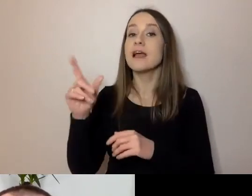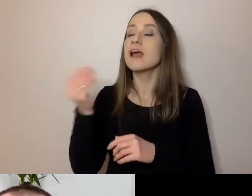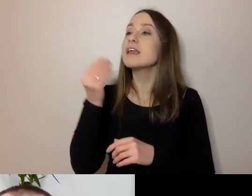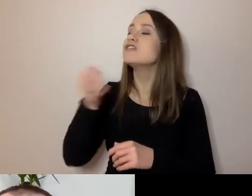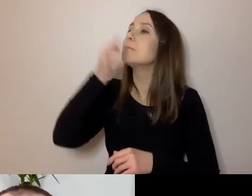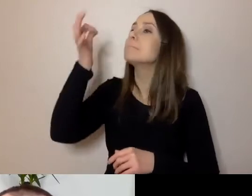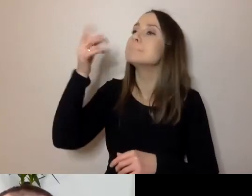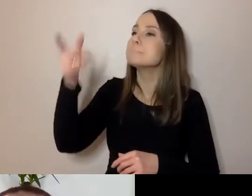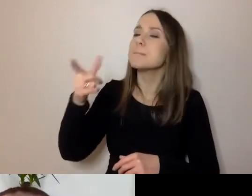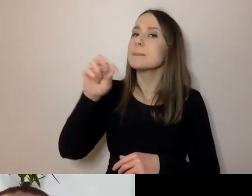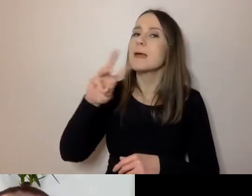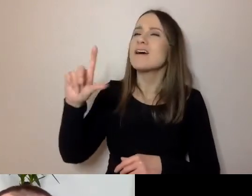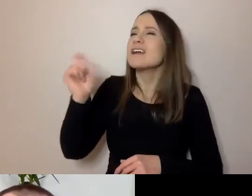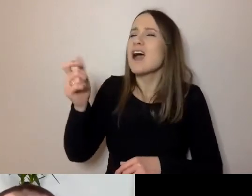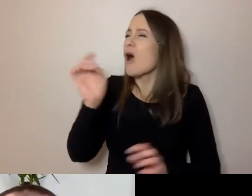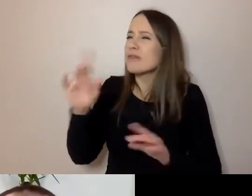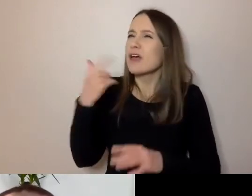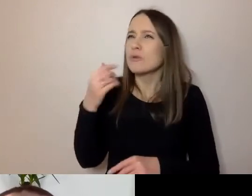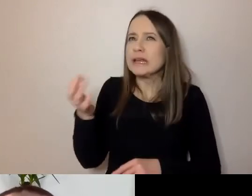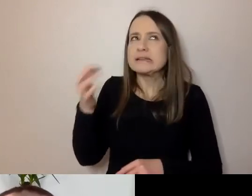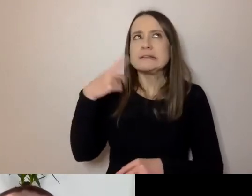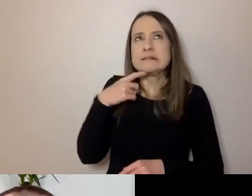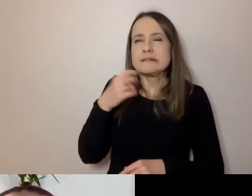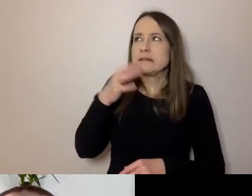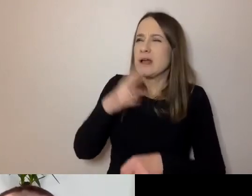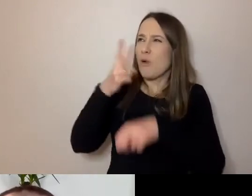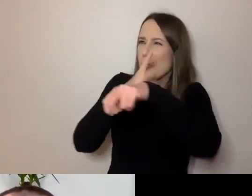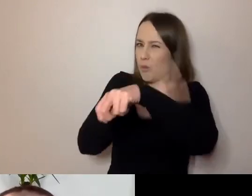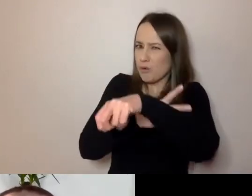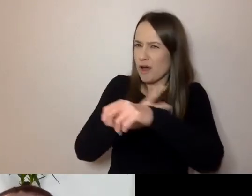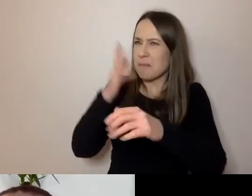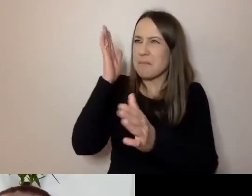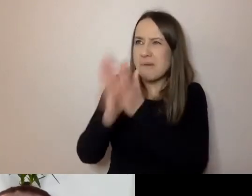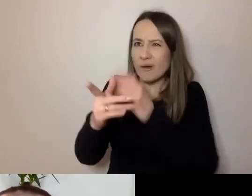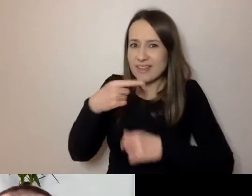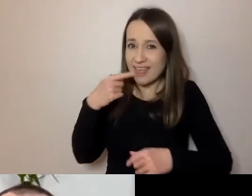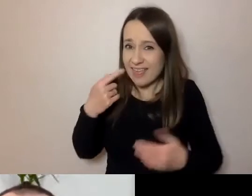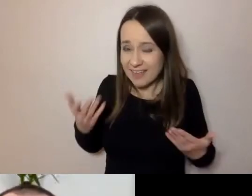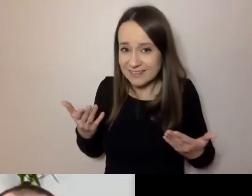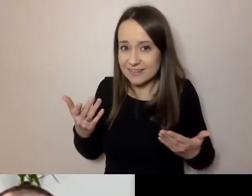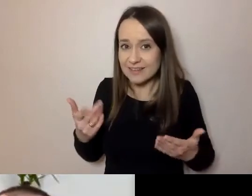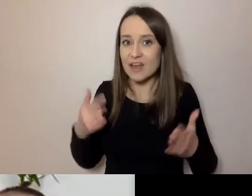Pierwsze, co mi przechodzi do głowy: urząd i prosty język - wielka opozycja.